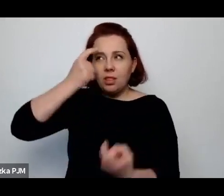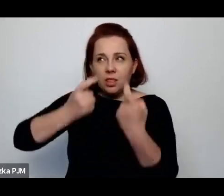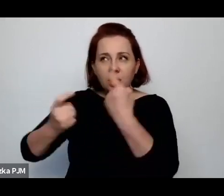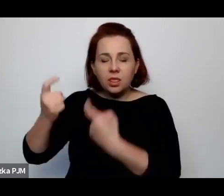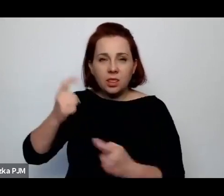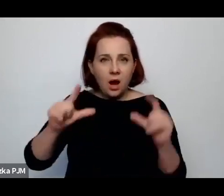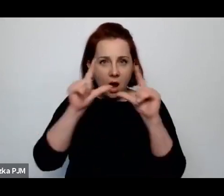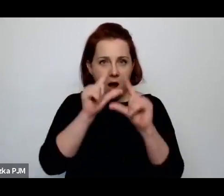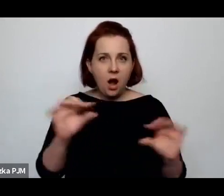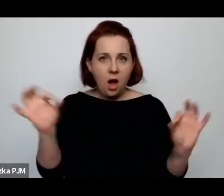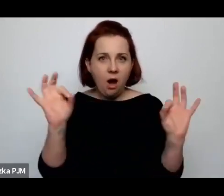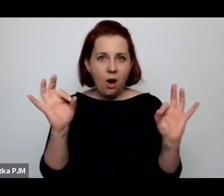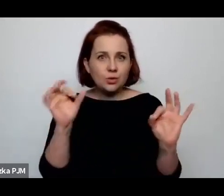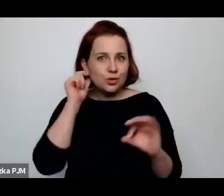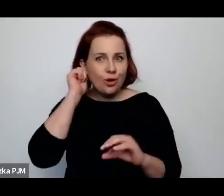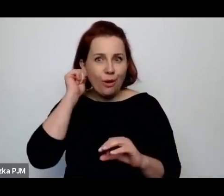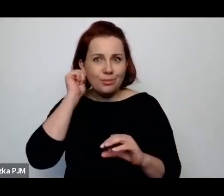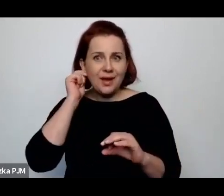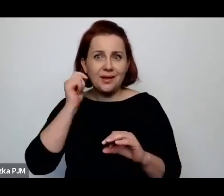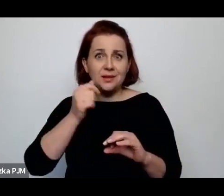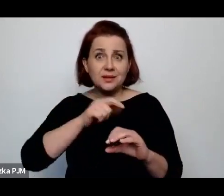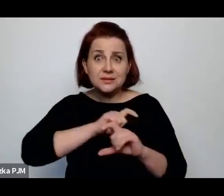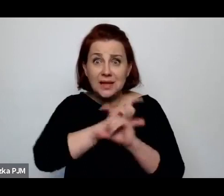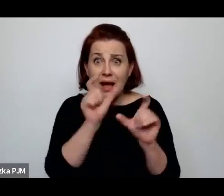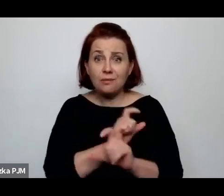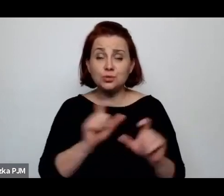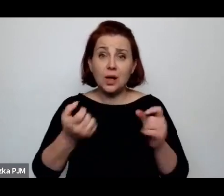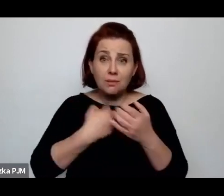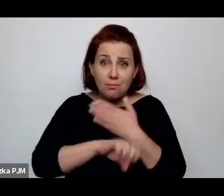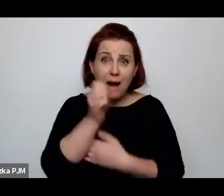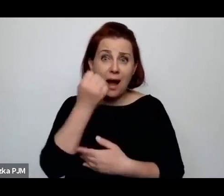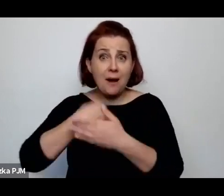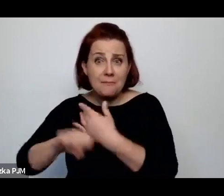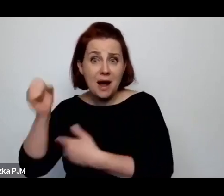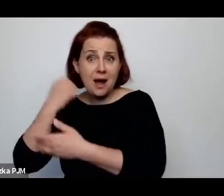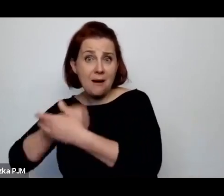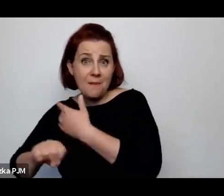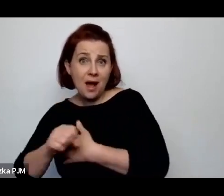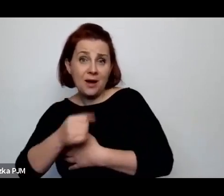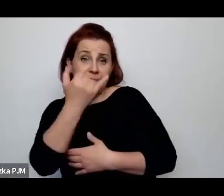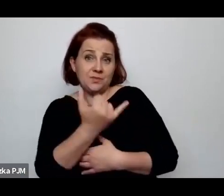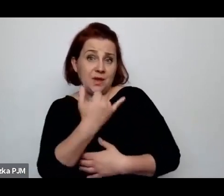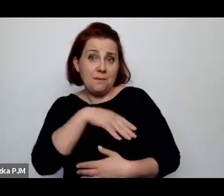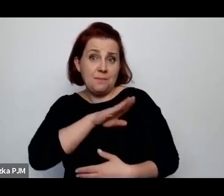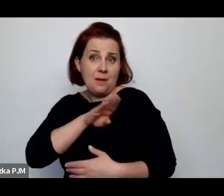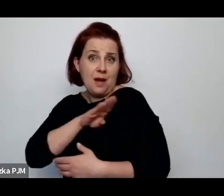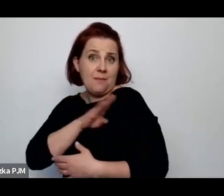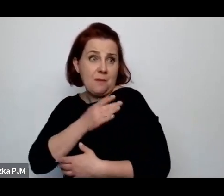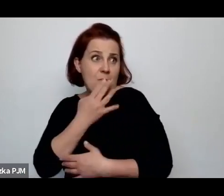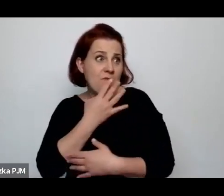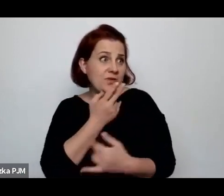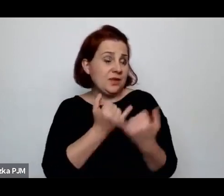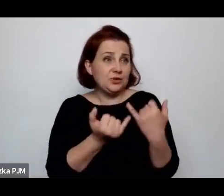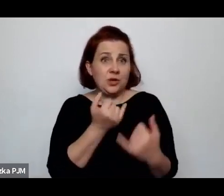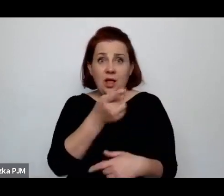rodzących w nieskończoność kobiet i tych dzieci to mówił, że jeżeli państwo się wobec tych kobiet będzie